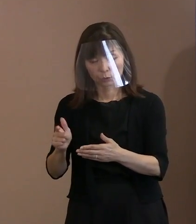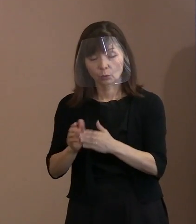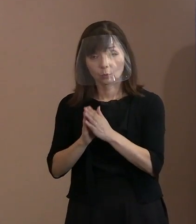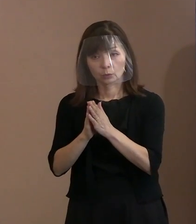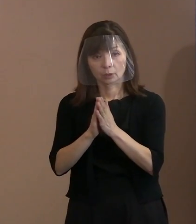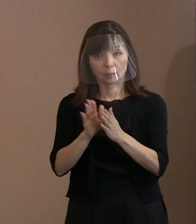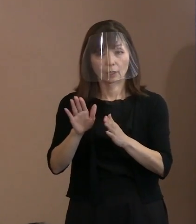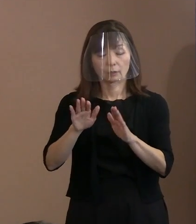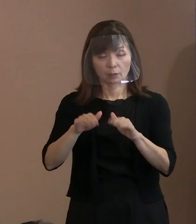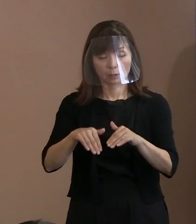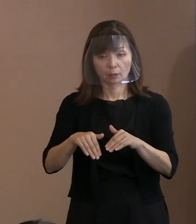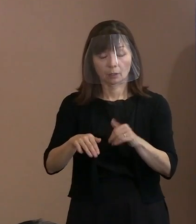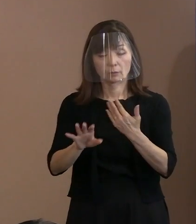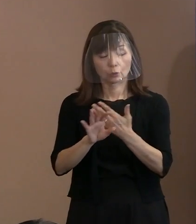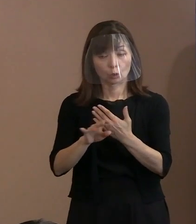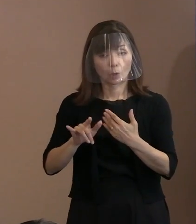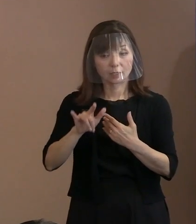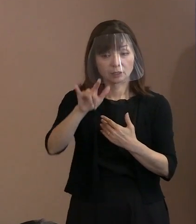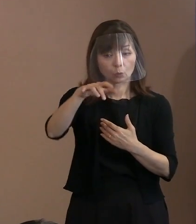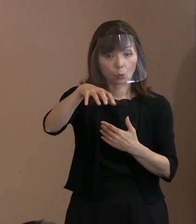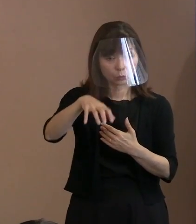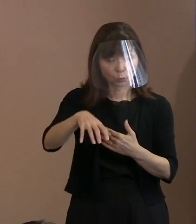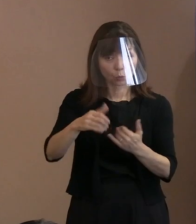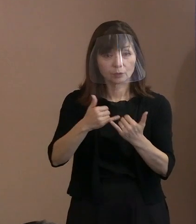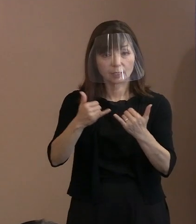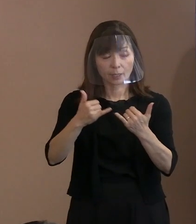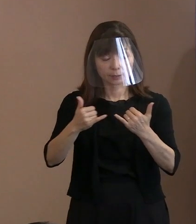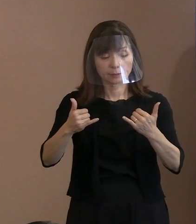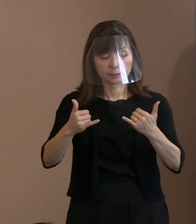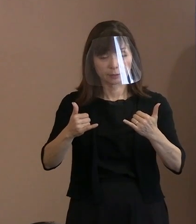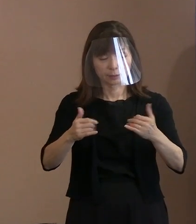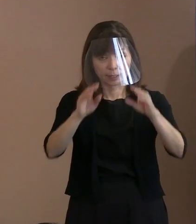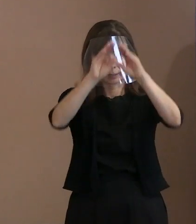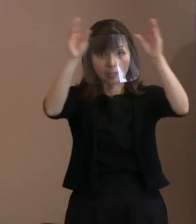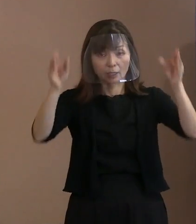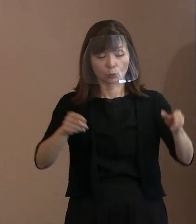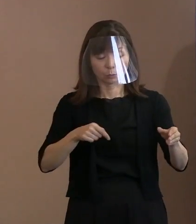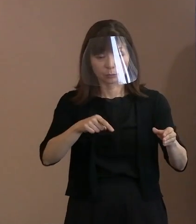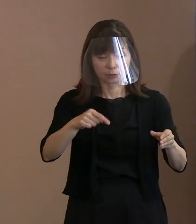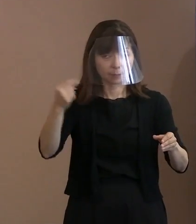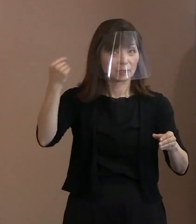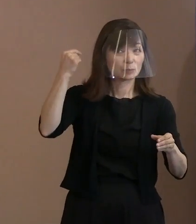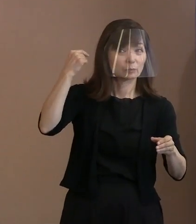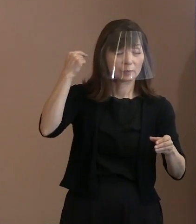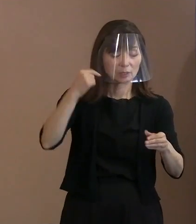飛行場みたいにピピッと鳴ったりして 何回もということに ならないようにするためには､